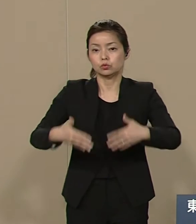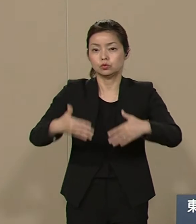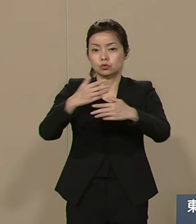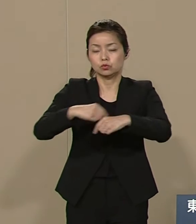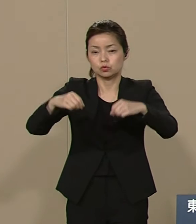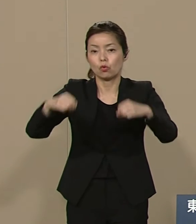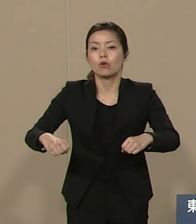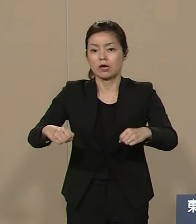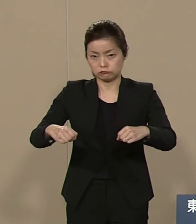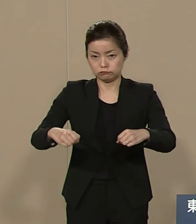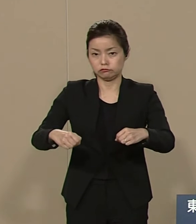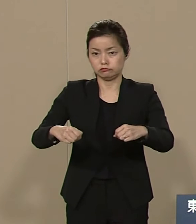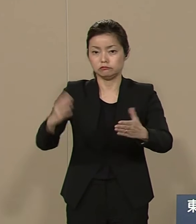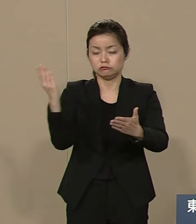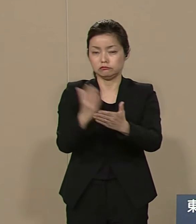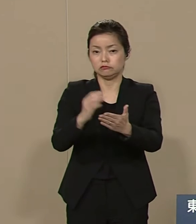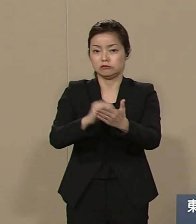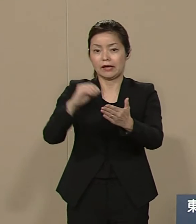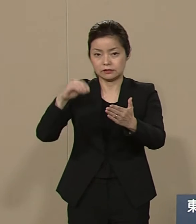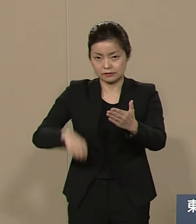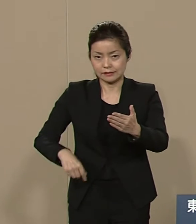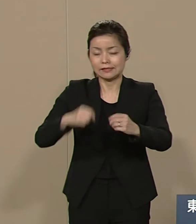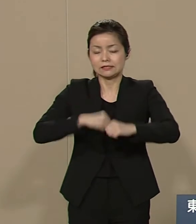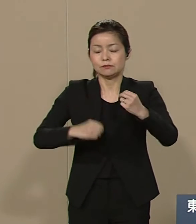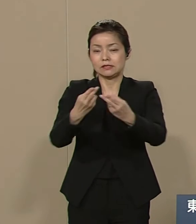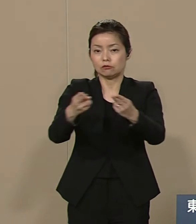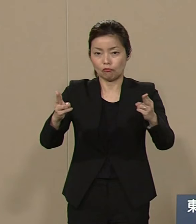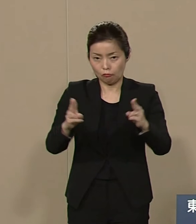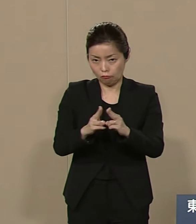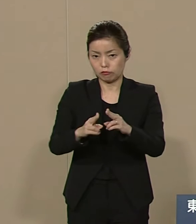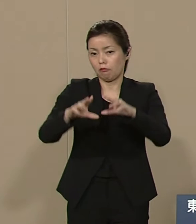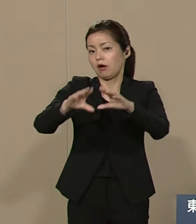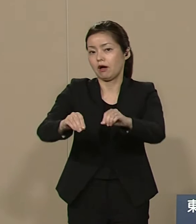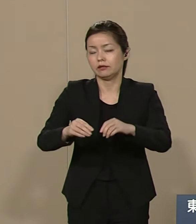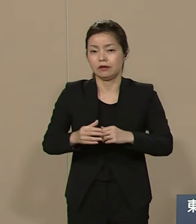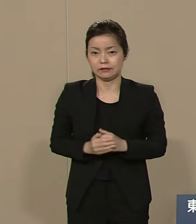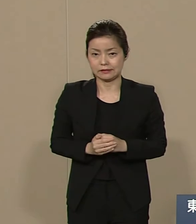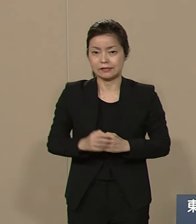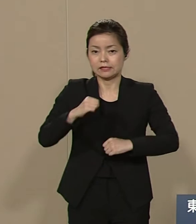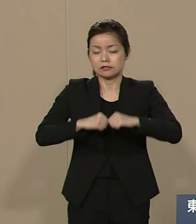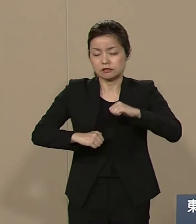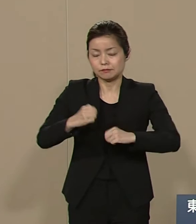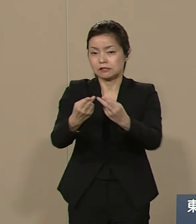解体 廃絶でございます 自由民主党は60年